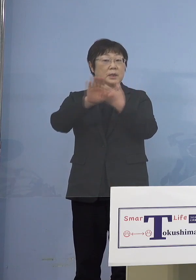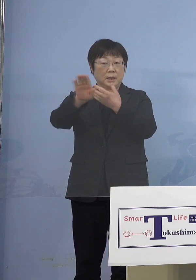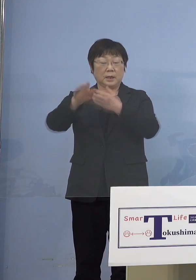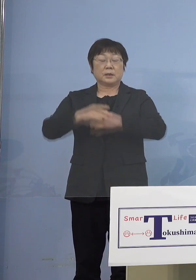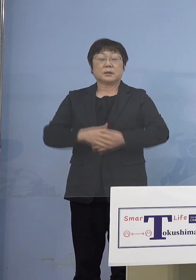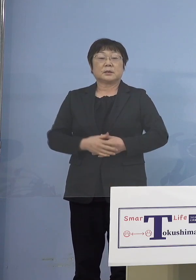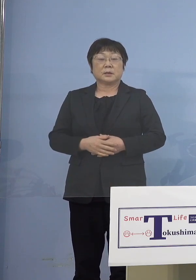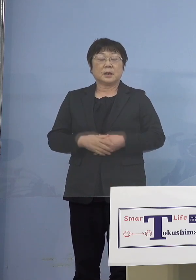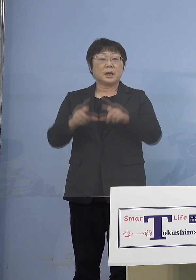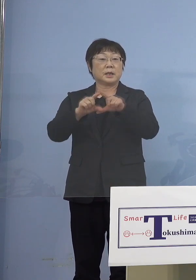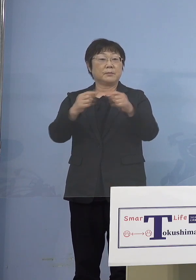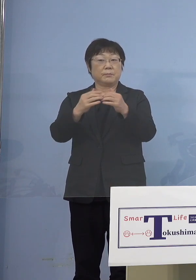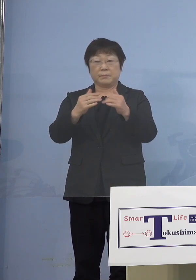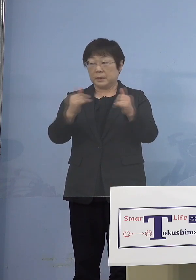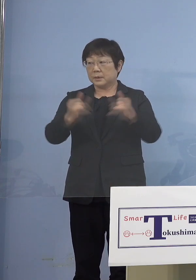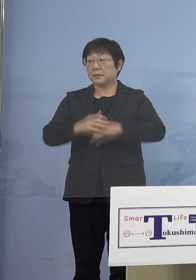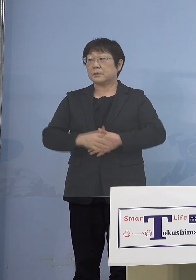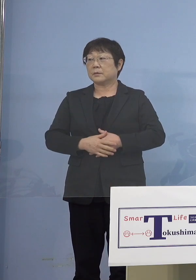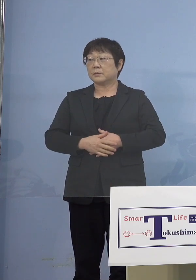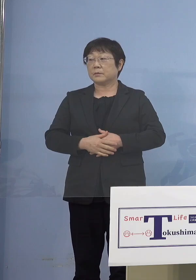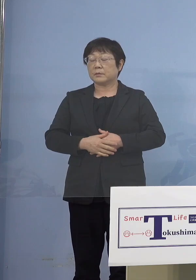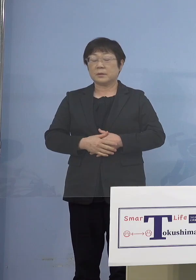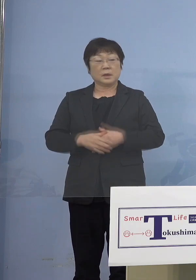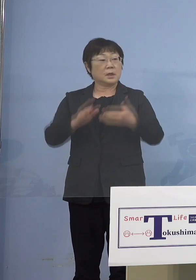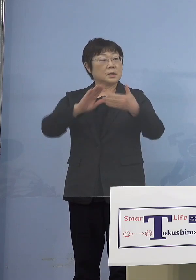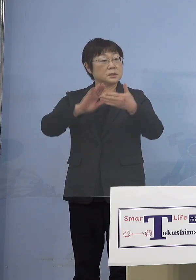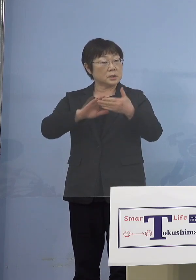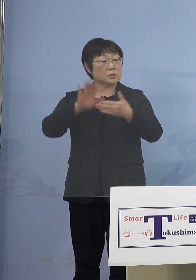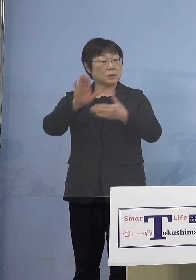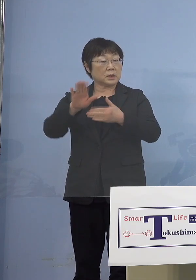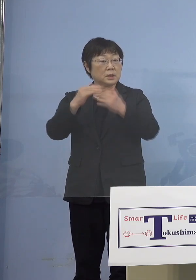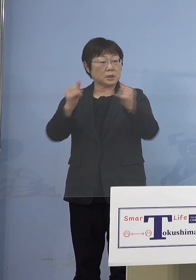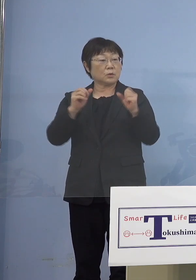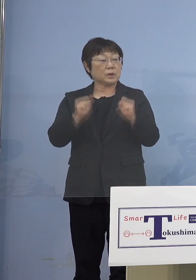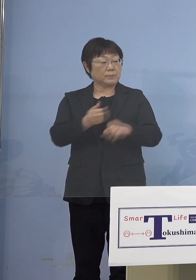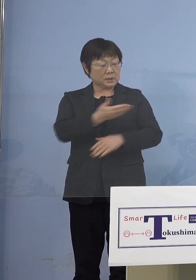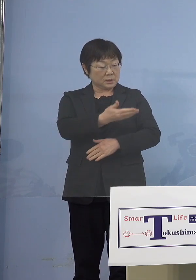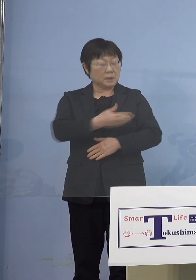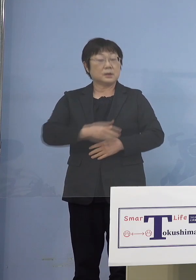一般の方と接触があった方はいますか